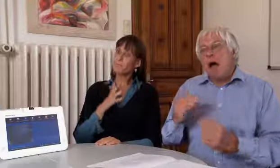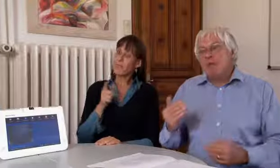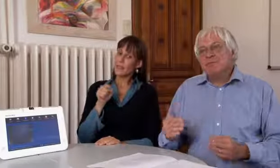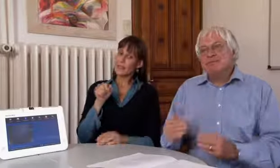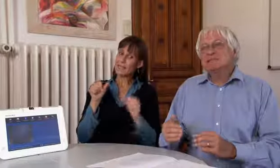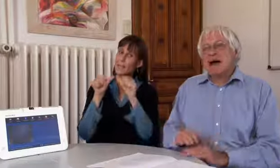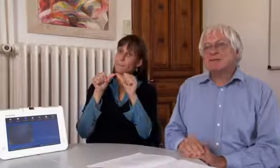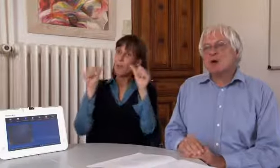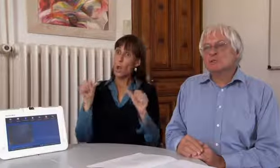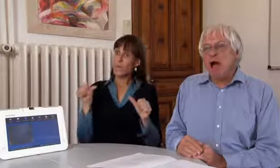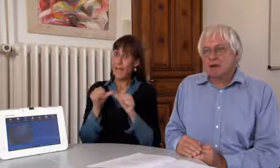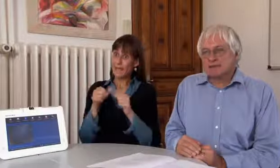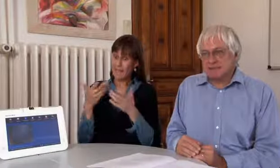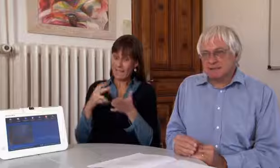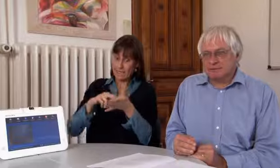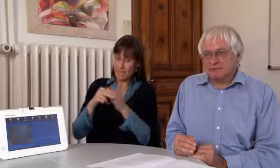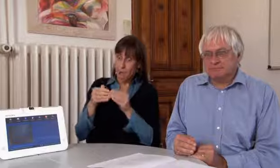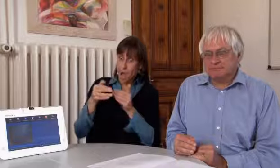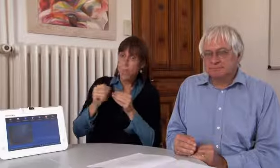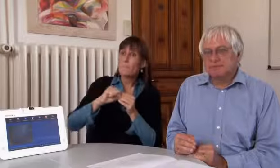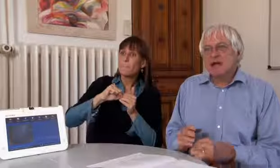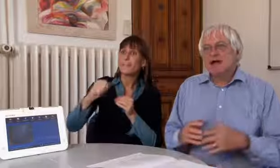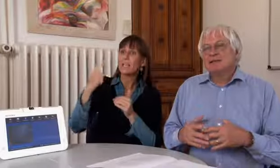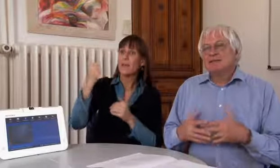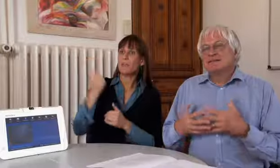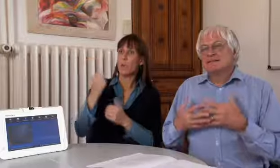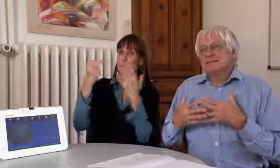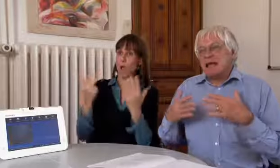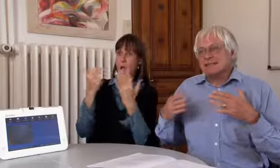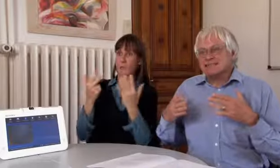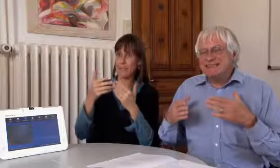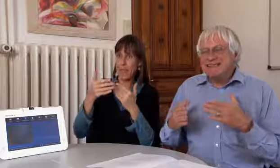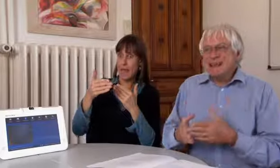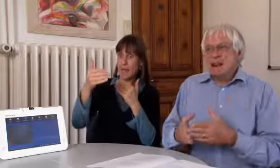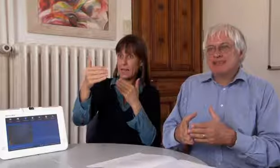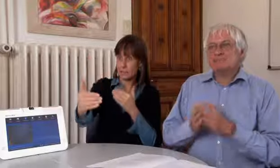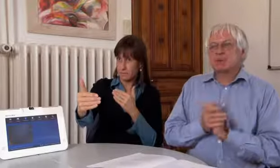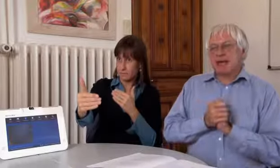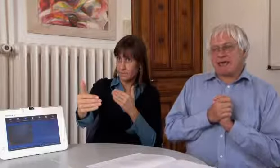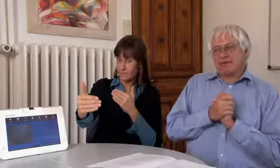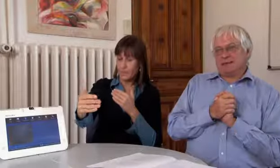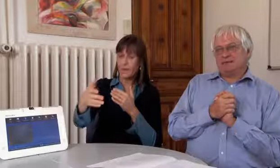Das Projekt ist geplant bis 2018.